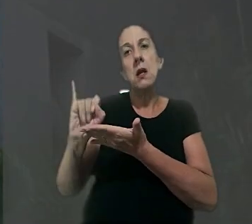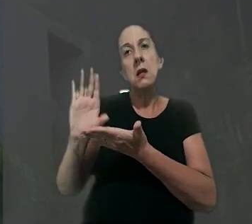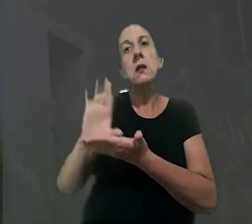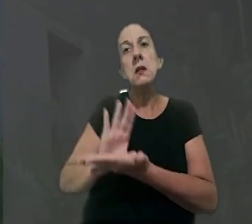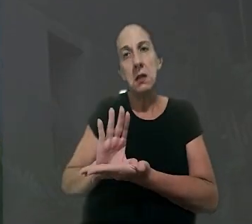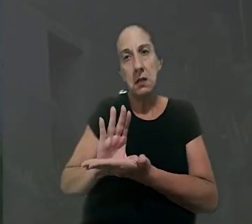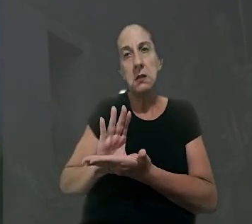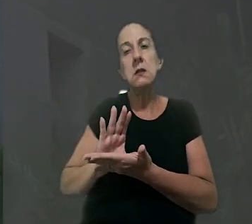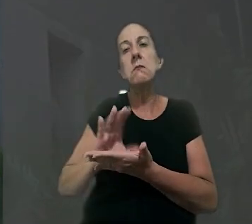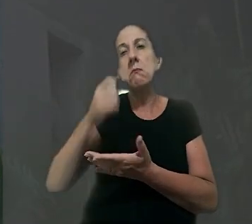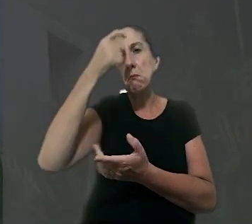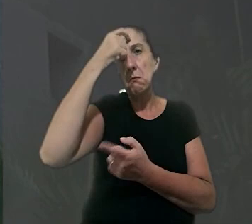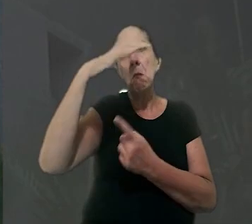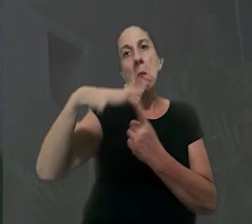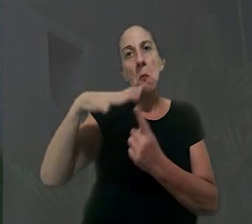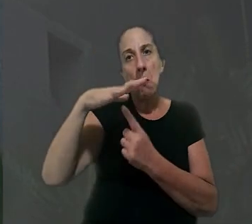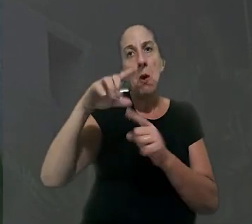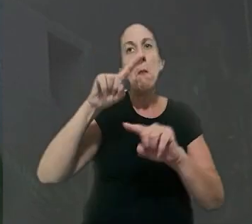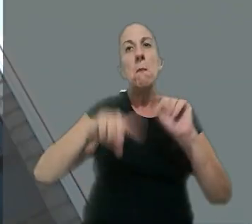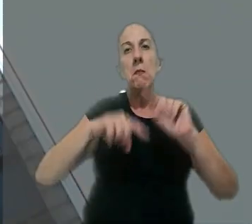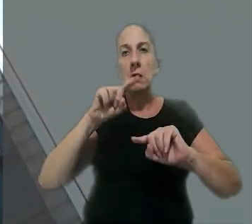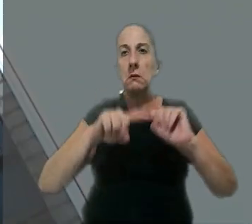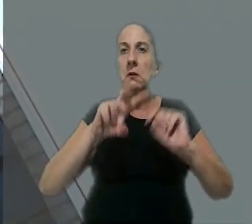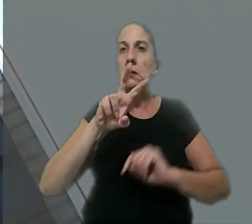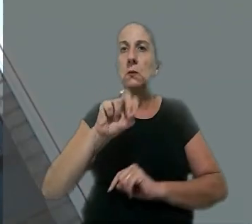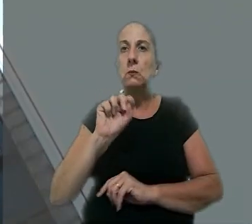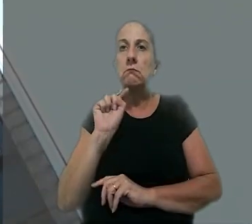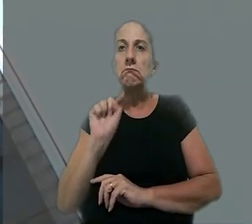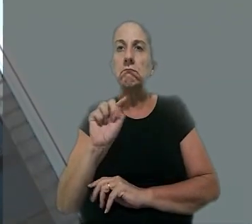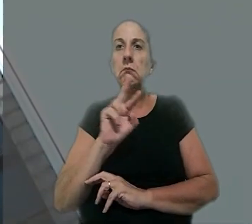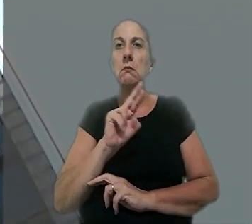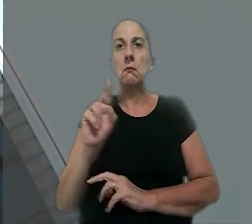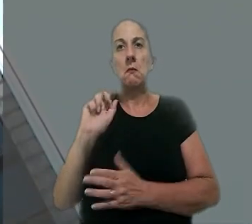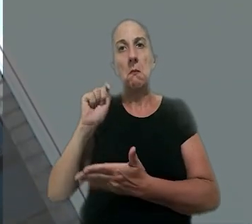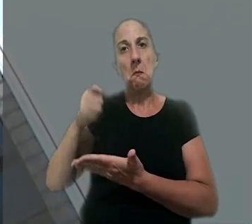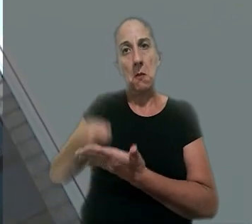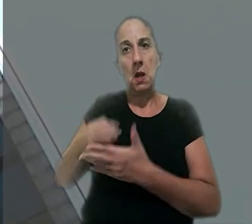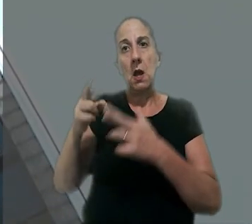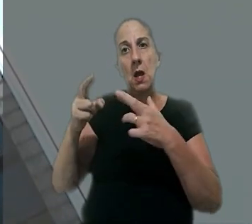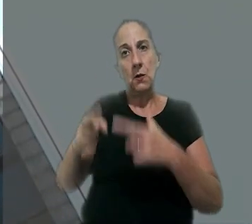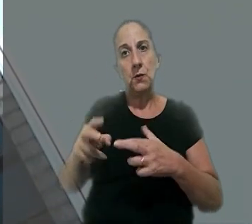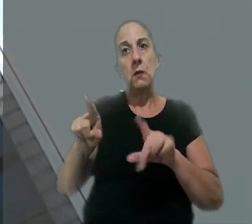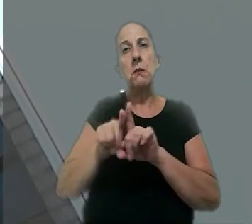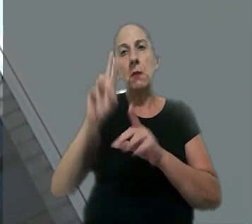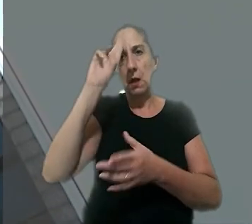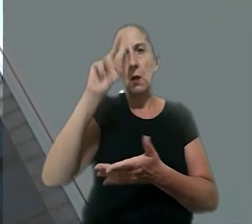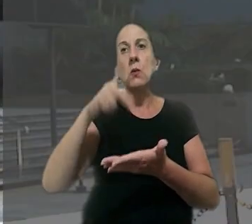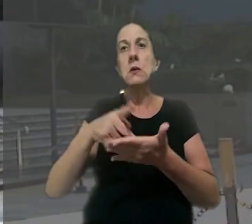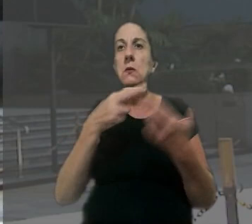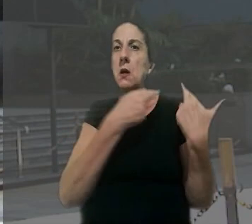indenização por dano moral e material no valor de R$ 50 mil. O regional também reconheceu a